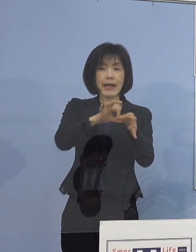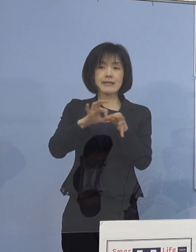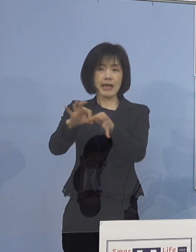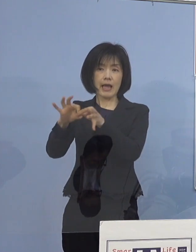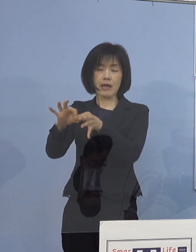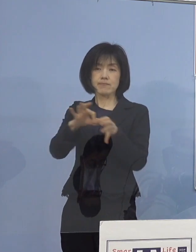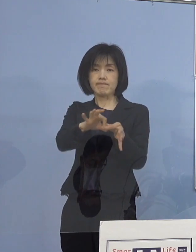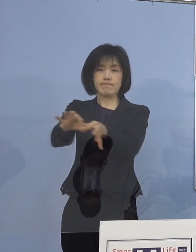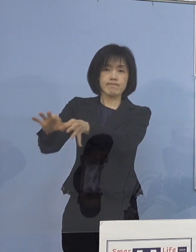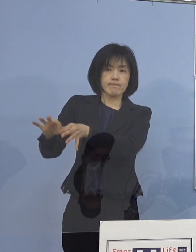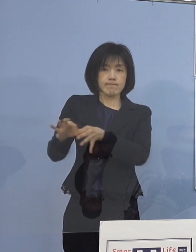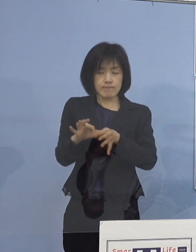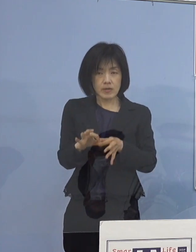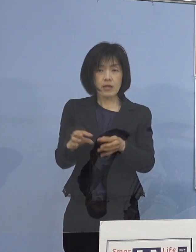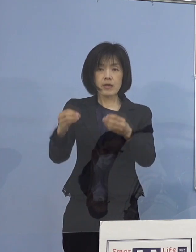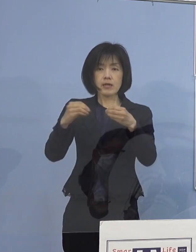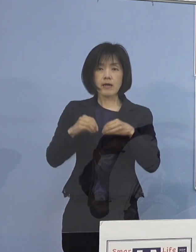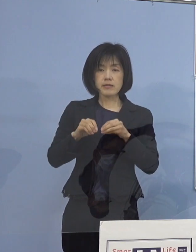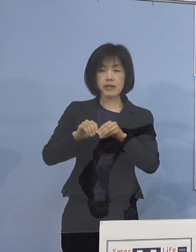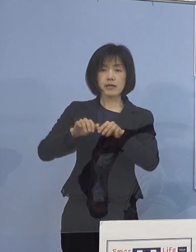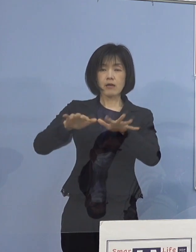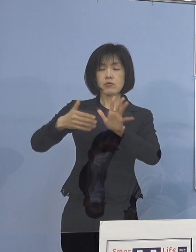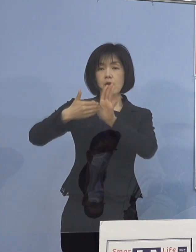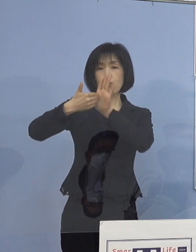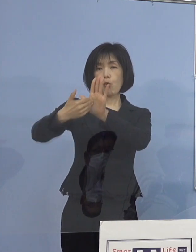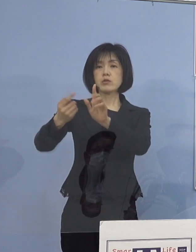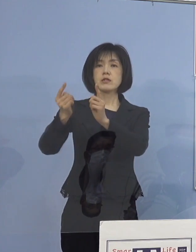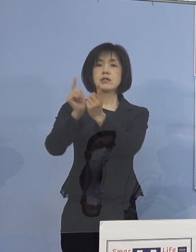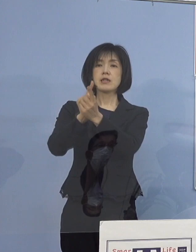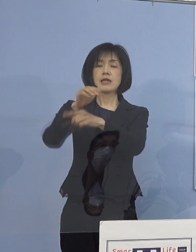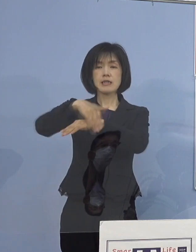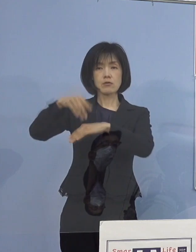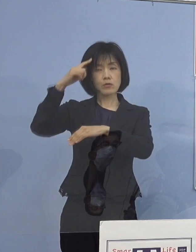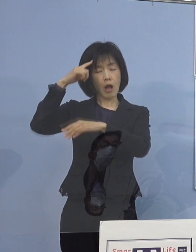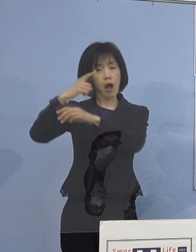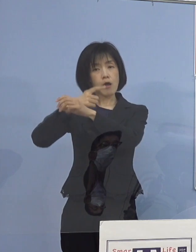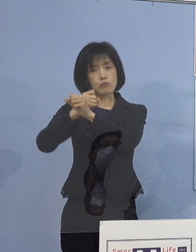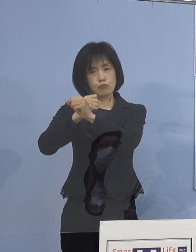感染拡大防止対策に工夫を凝らして参ります